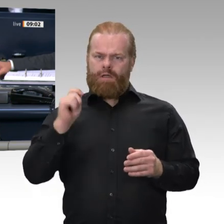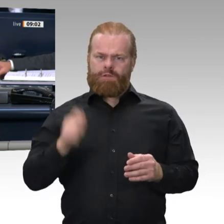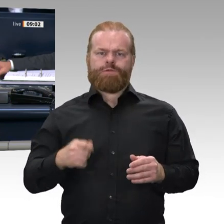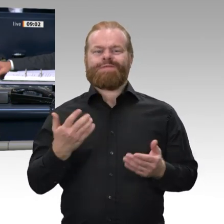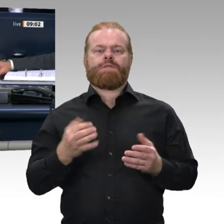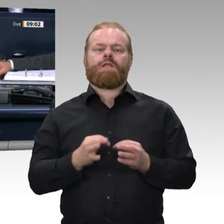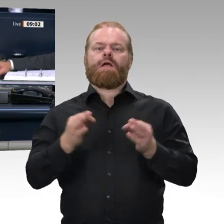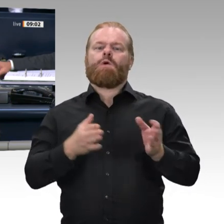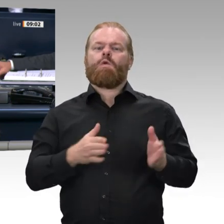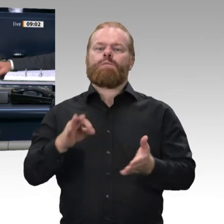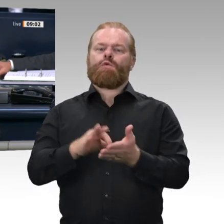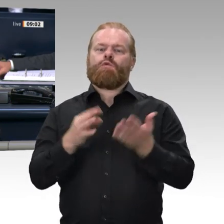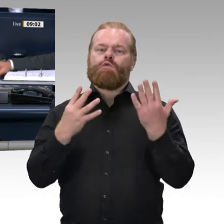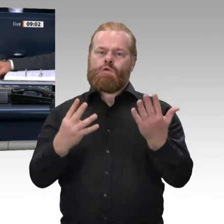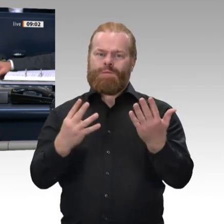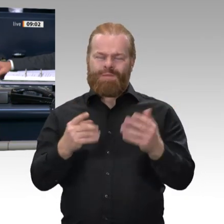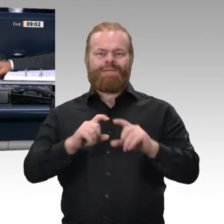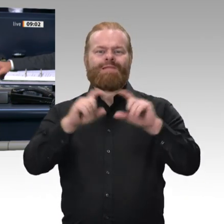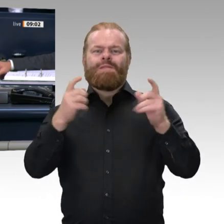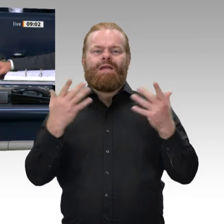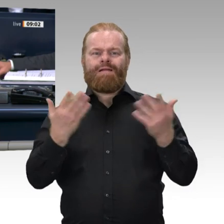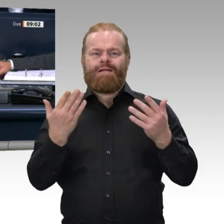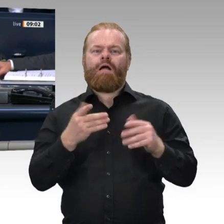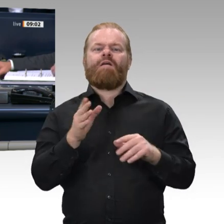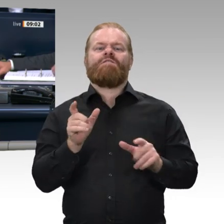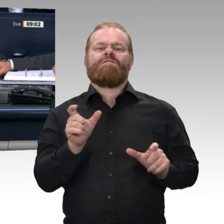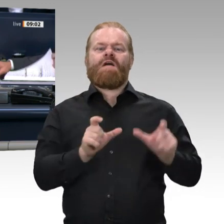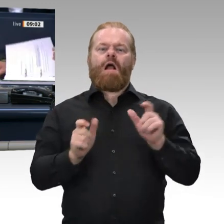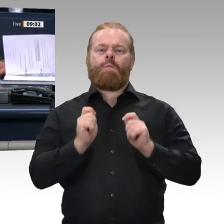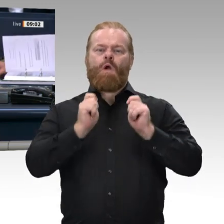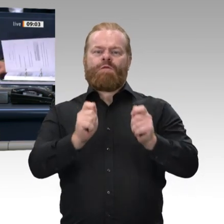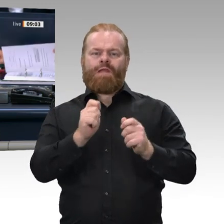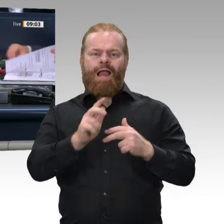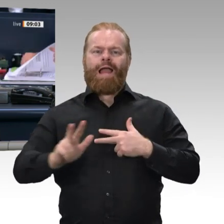über den Wehrbeauftragten des Deutschen Bundestages leistet die Wehrbeauftragte